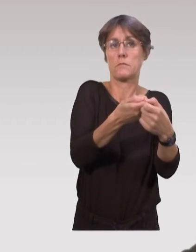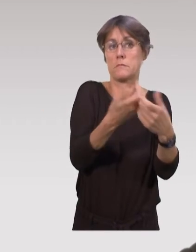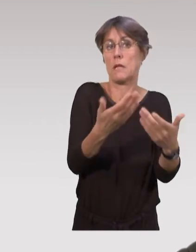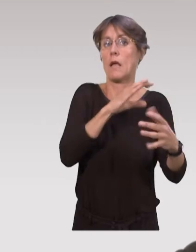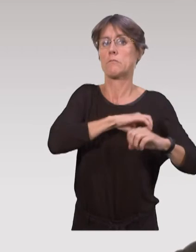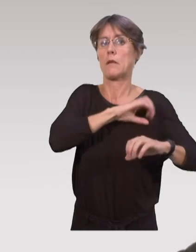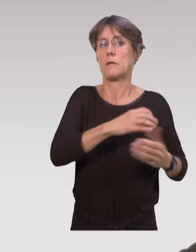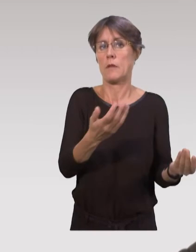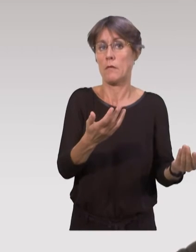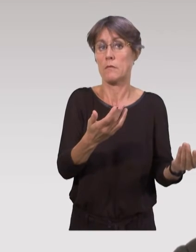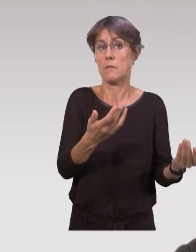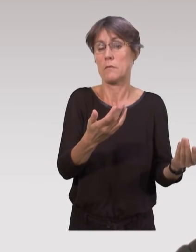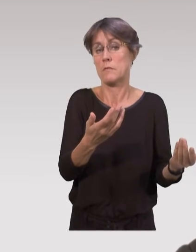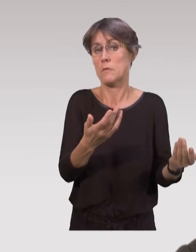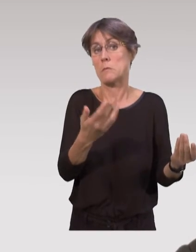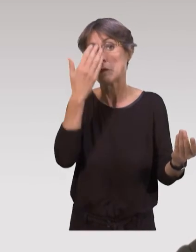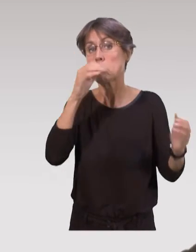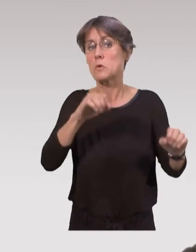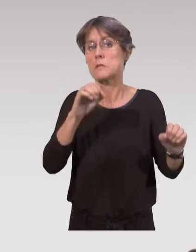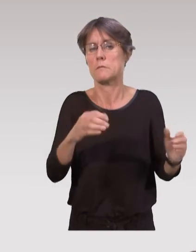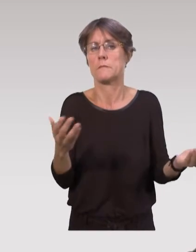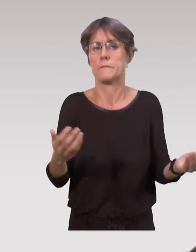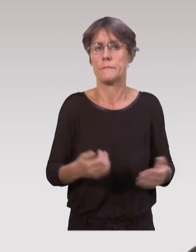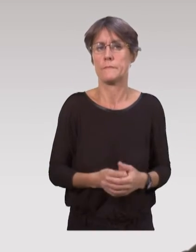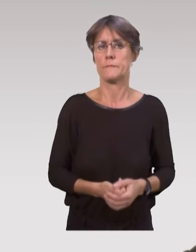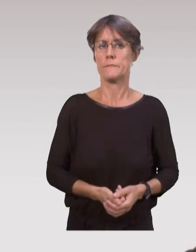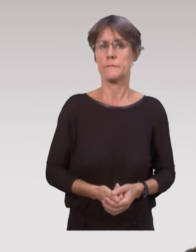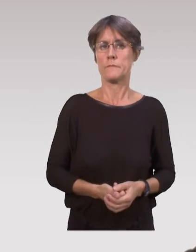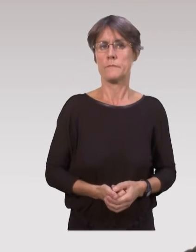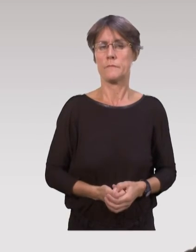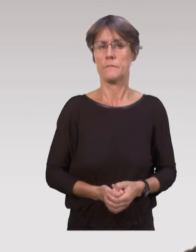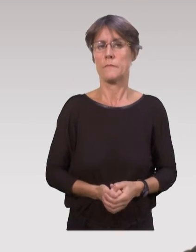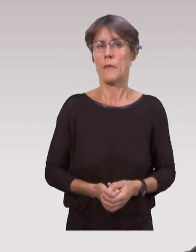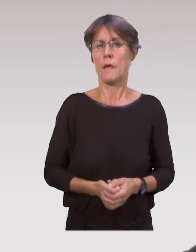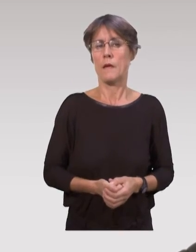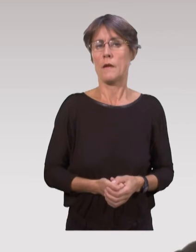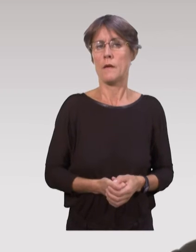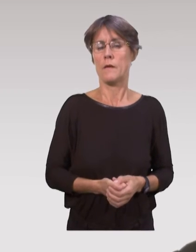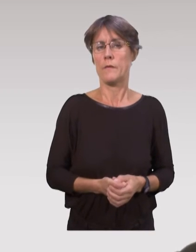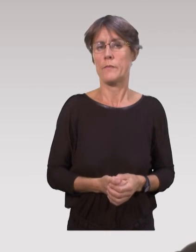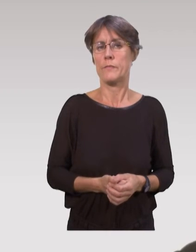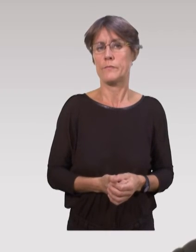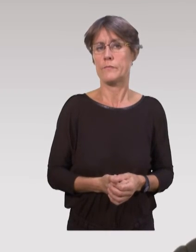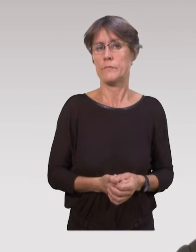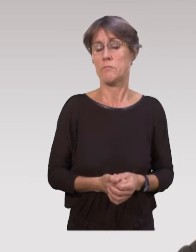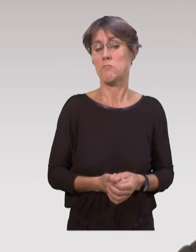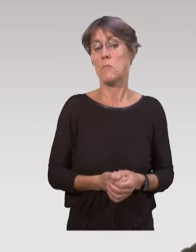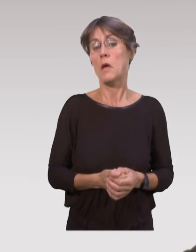ces dispositifs expérimentaux qui soient transmis dans un autre lieu, qui soient peut-être adaptés dans d’autres lieux,